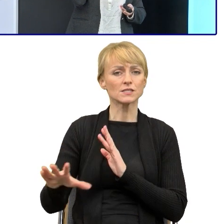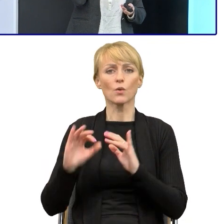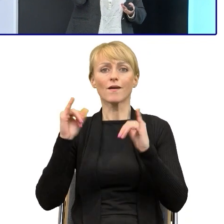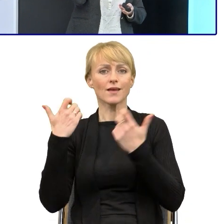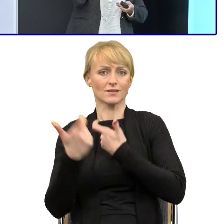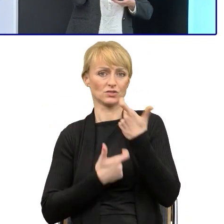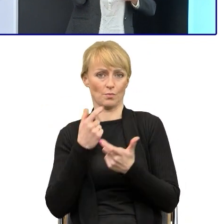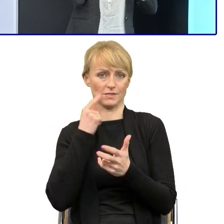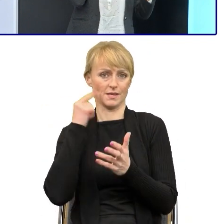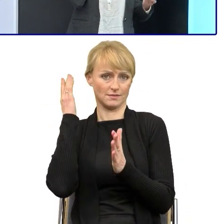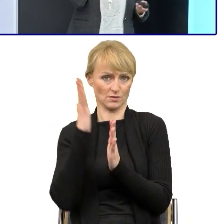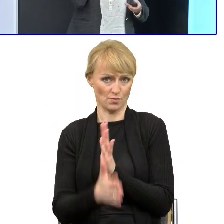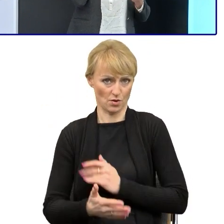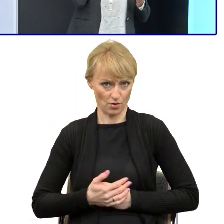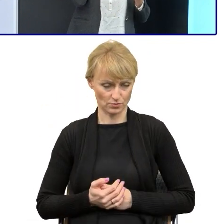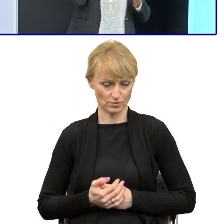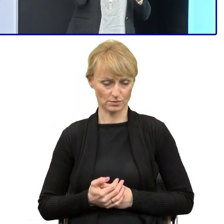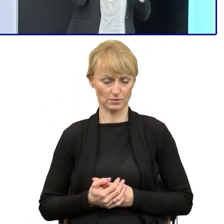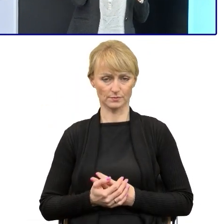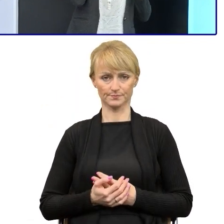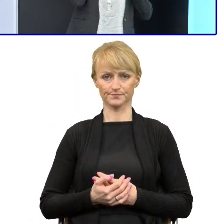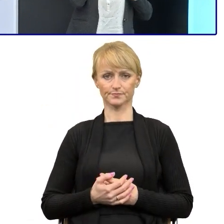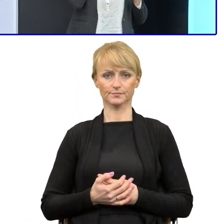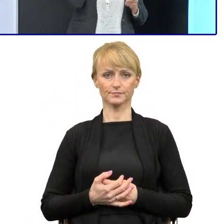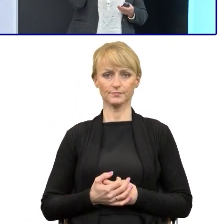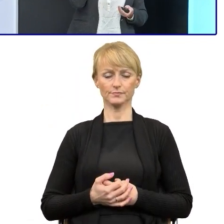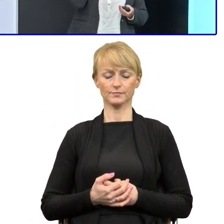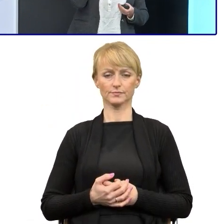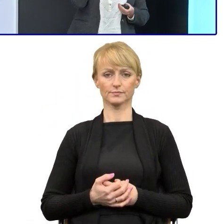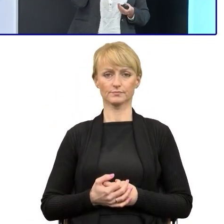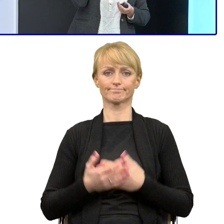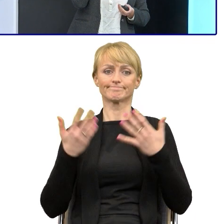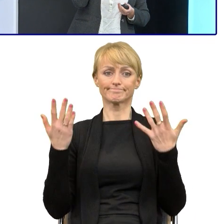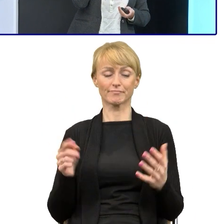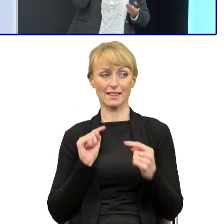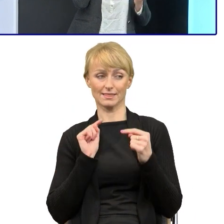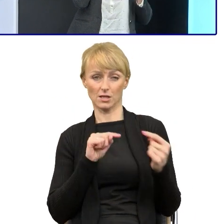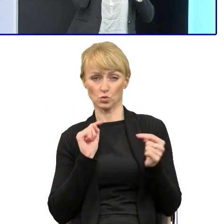w regulaminie poprzez ty. No i tutaj dyskusję udało się nam zamknąć, dlatego,